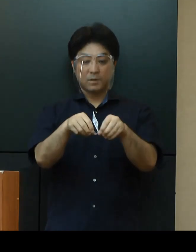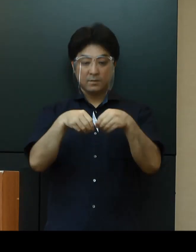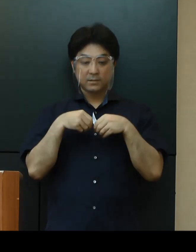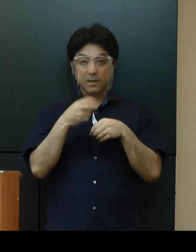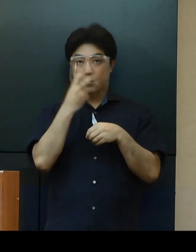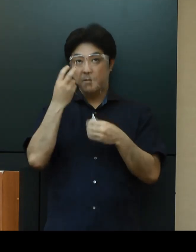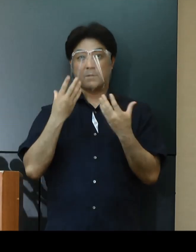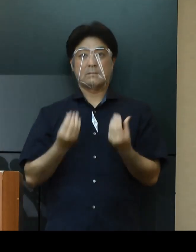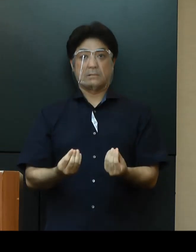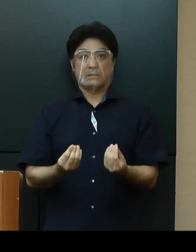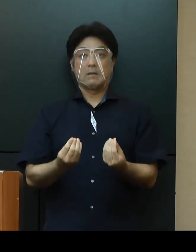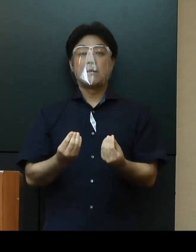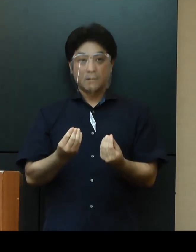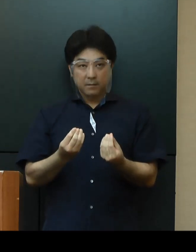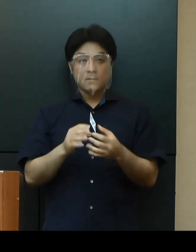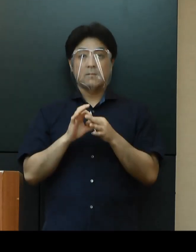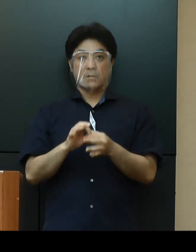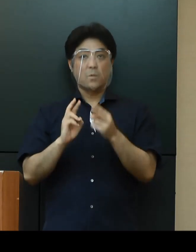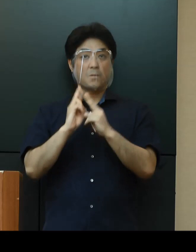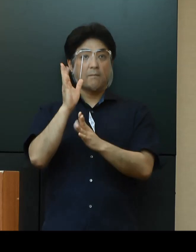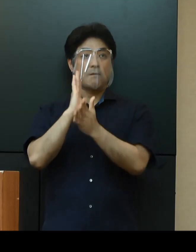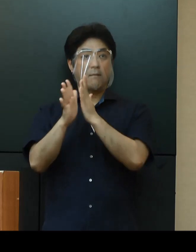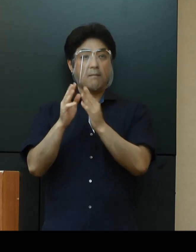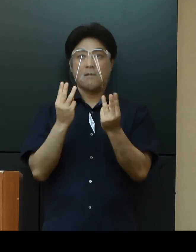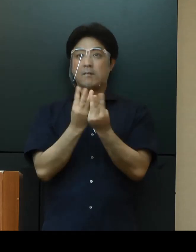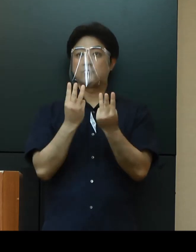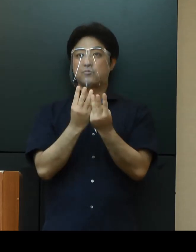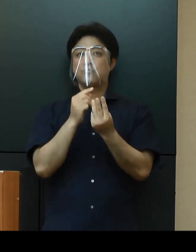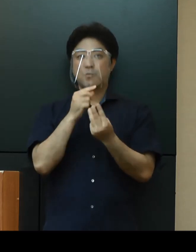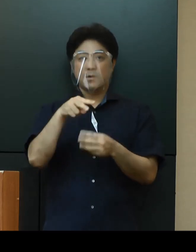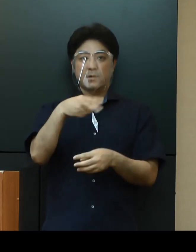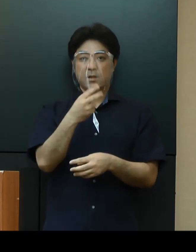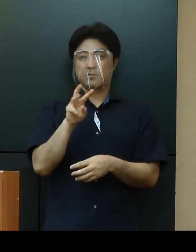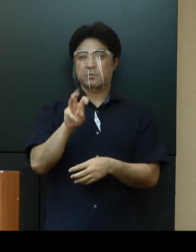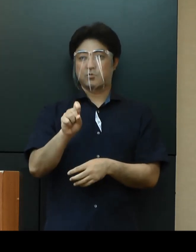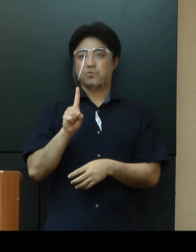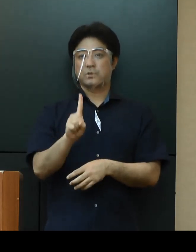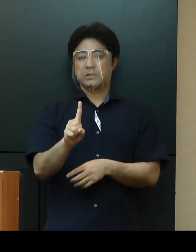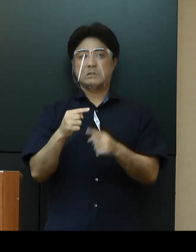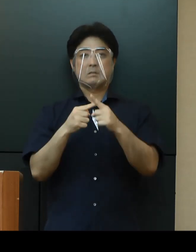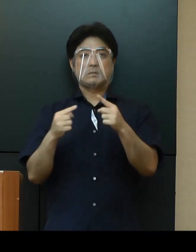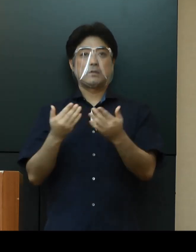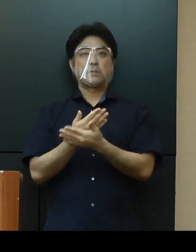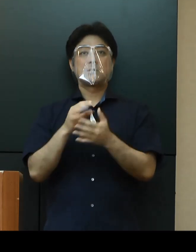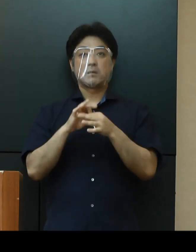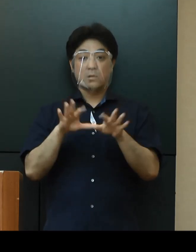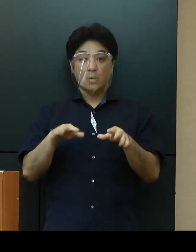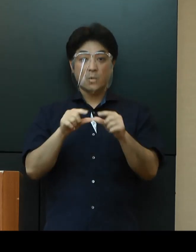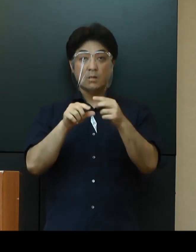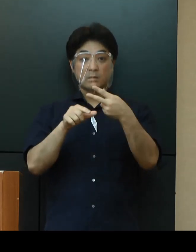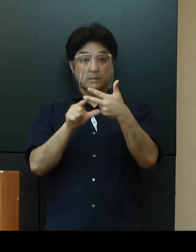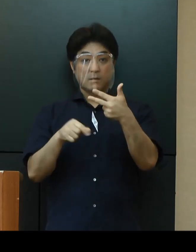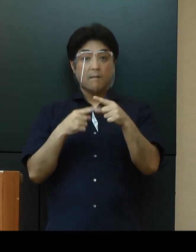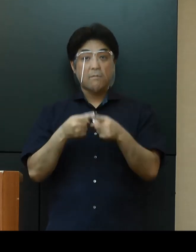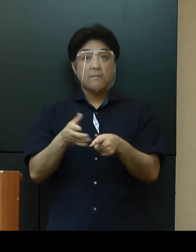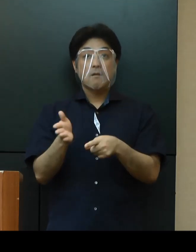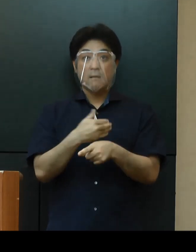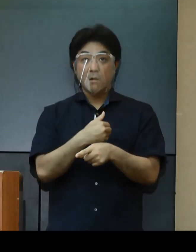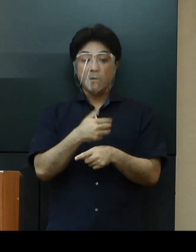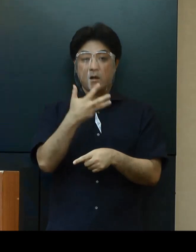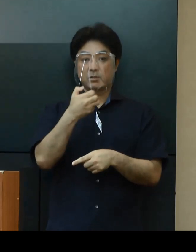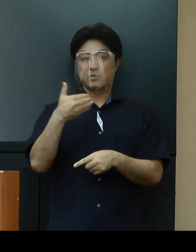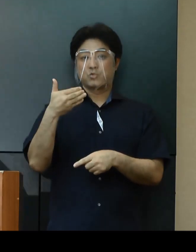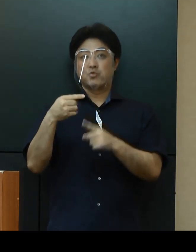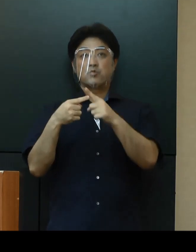これにより沖縄県における感染者は231名、今月に入ってからの感染者は89名となっております